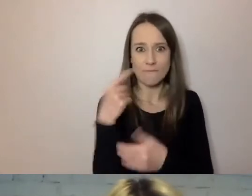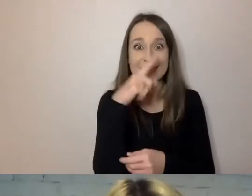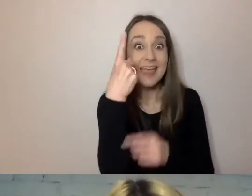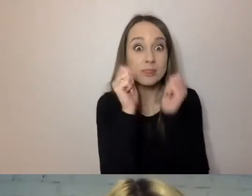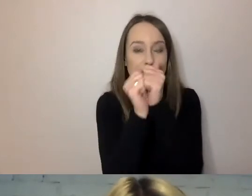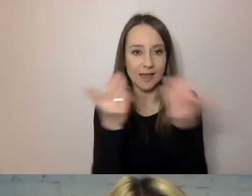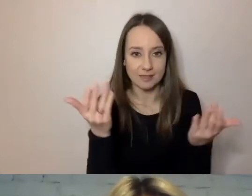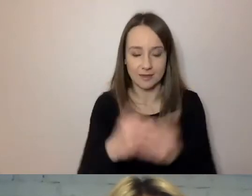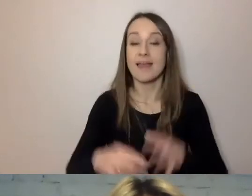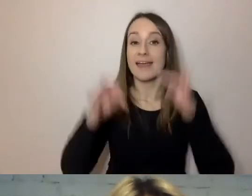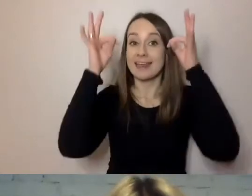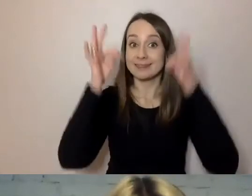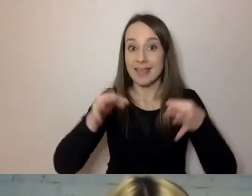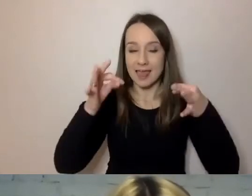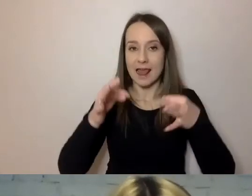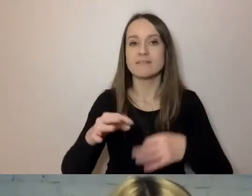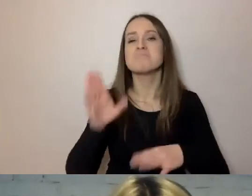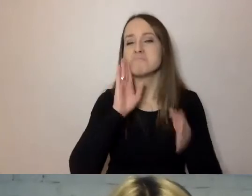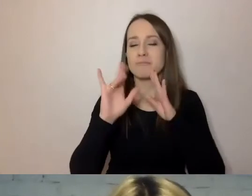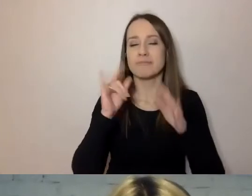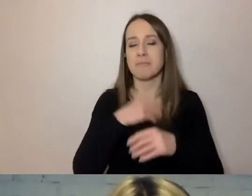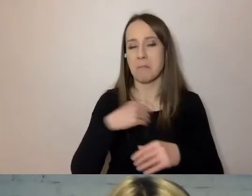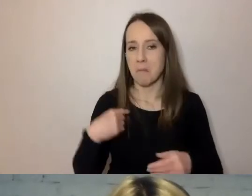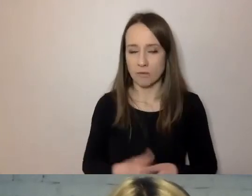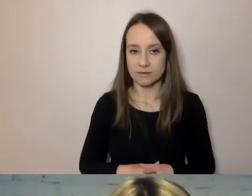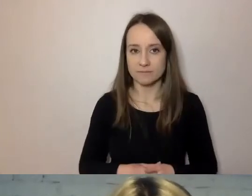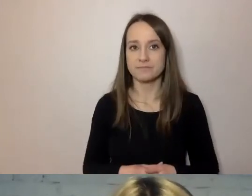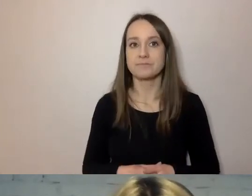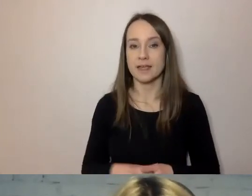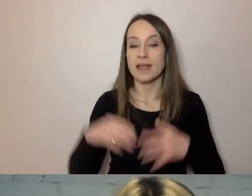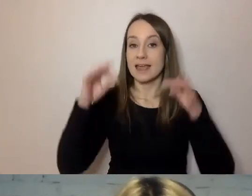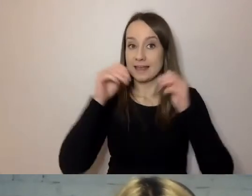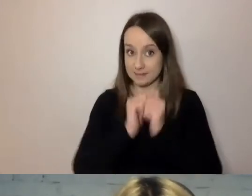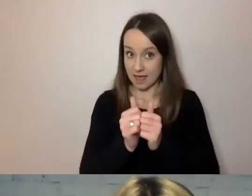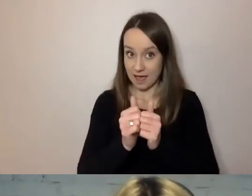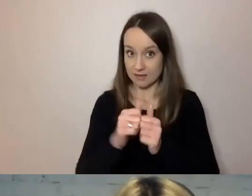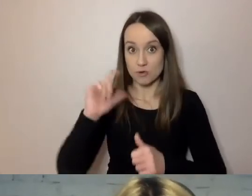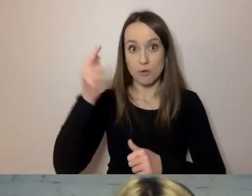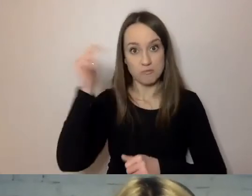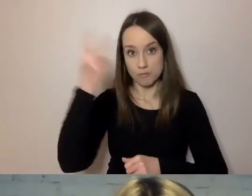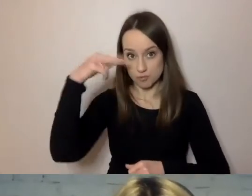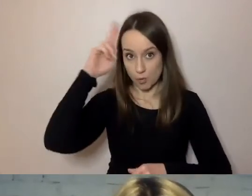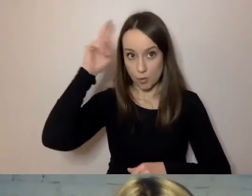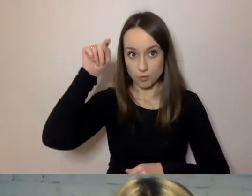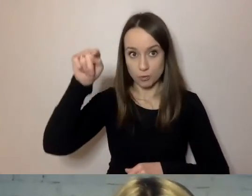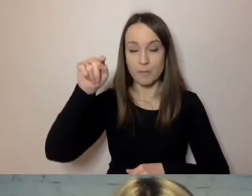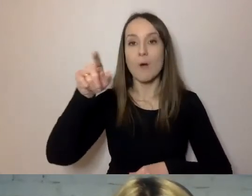W tej chwili jest podobnie jak w polskim. To znaczy zdanie, które ma być zrozumiałe dla przeciętnego obywatela,